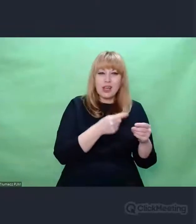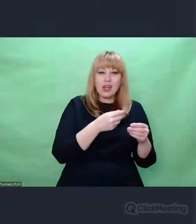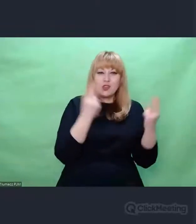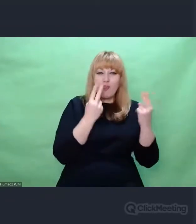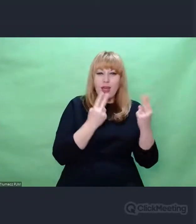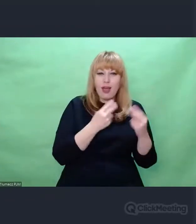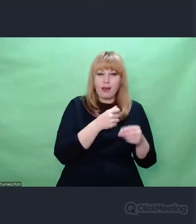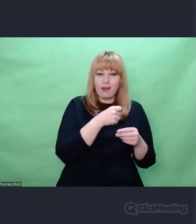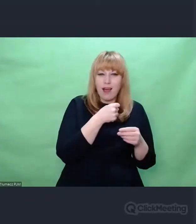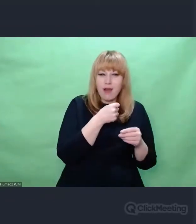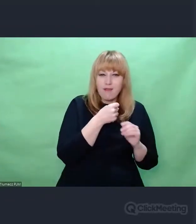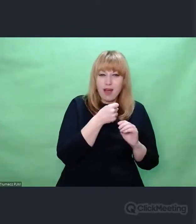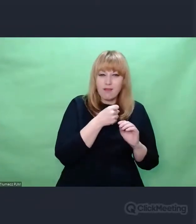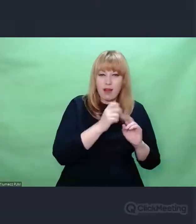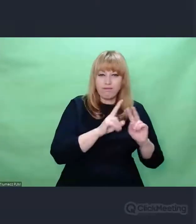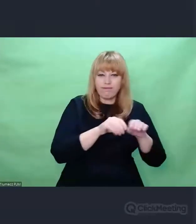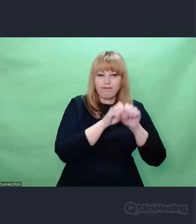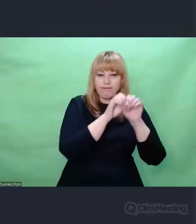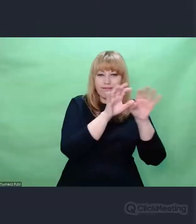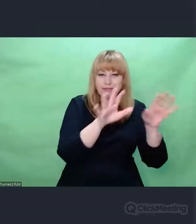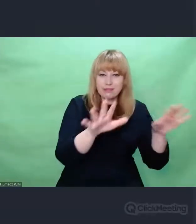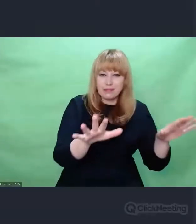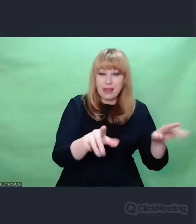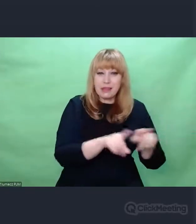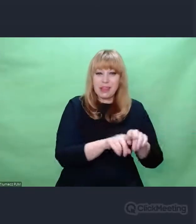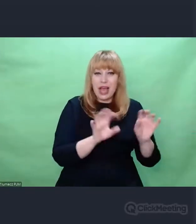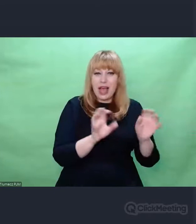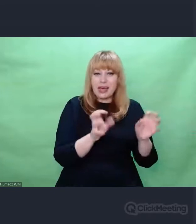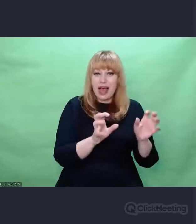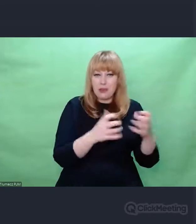oraz urządzenia radiowe, których geneza jest